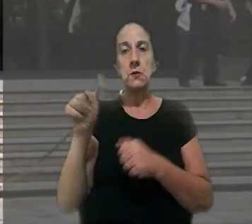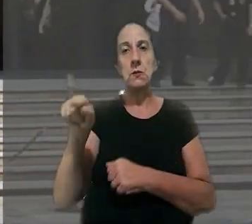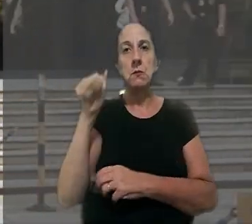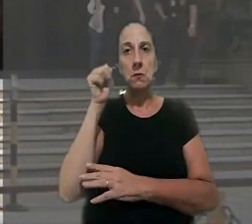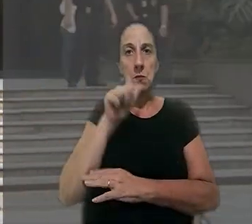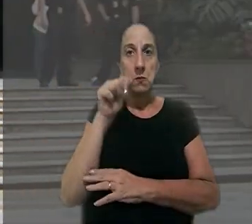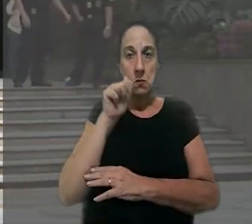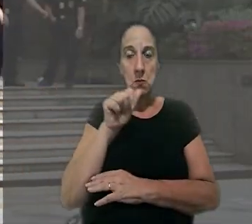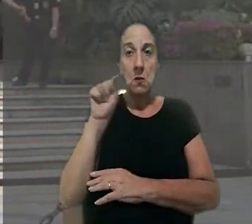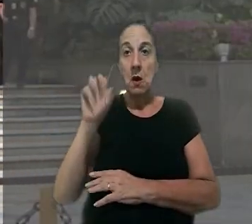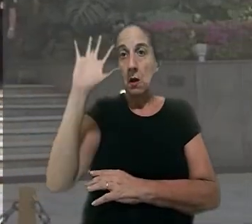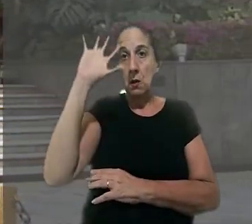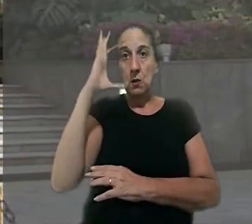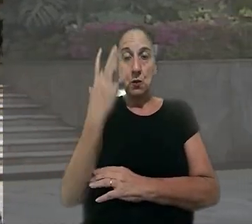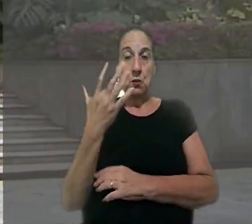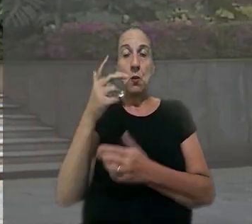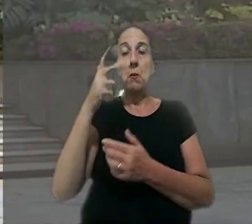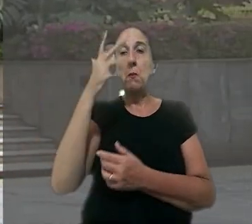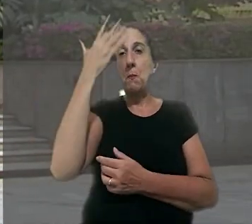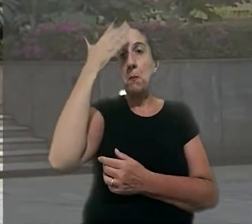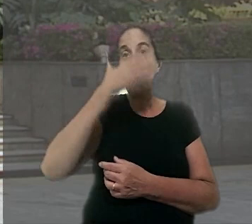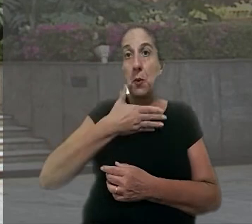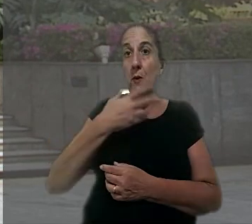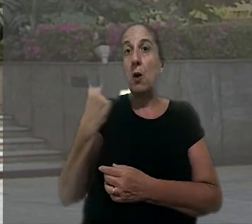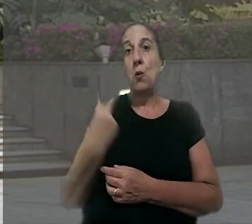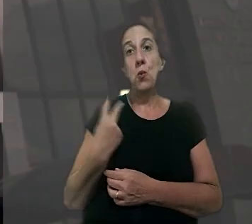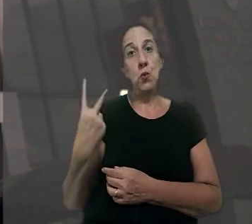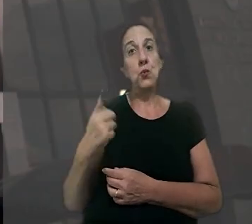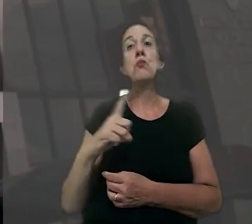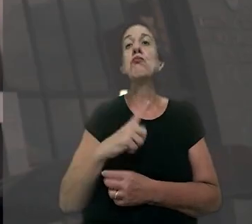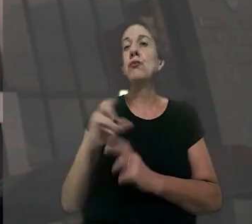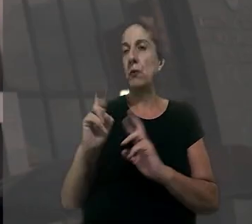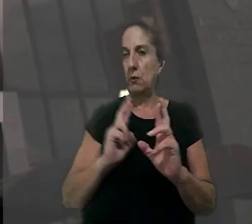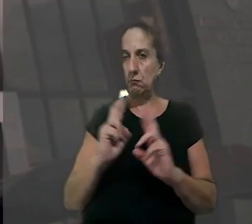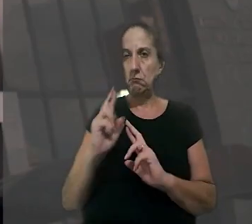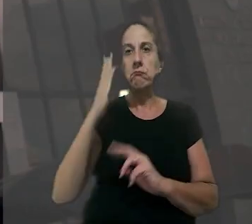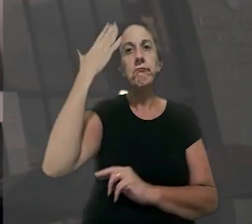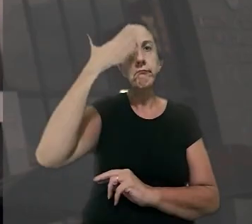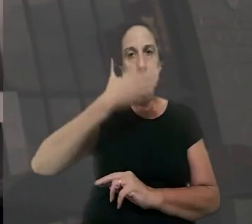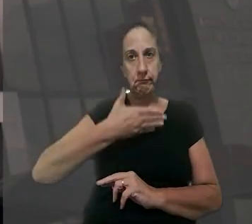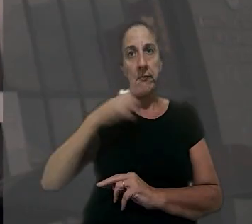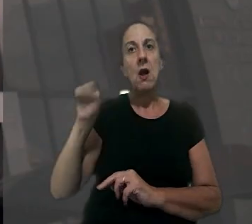da mulher. Segundo a decisão, ficou provado que os dois mantinham um relacionamento e que